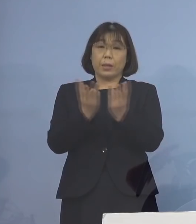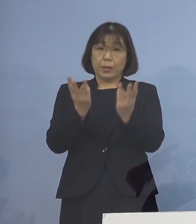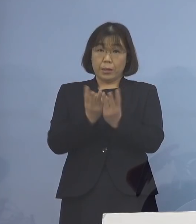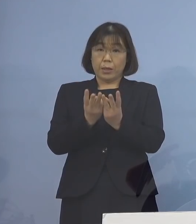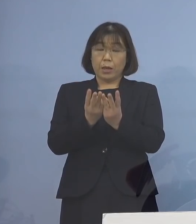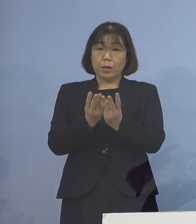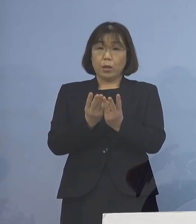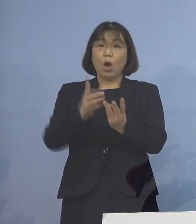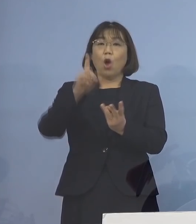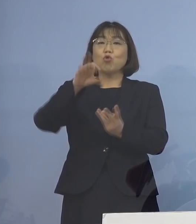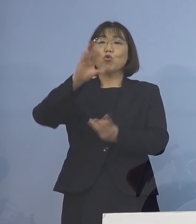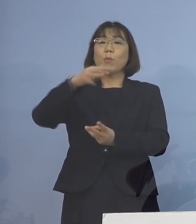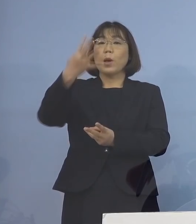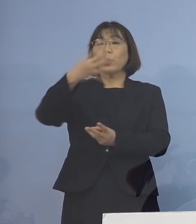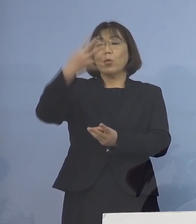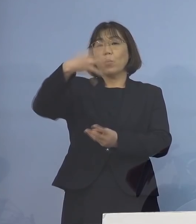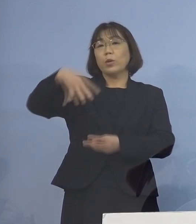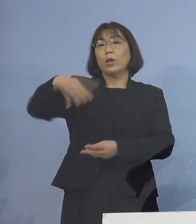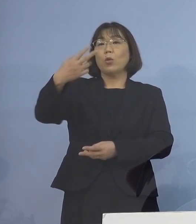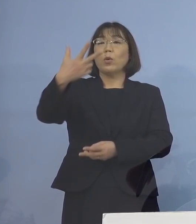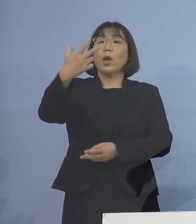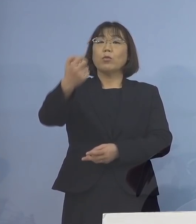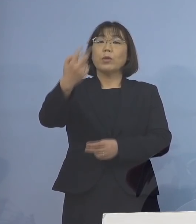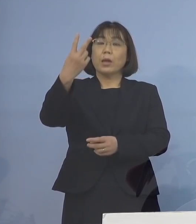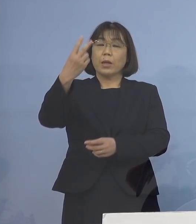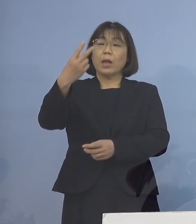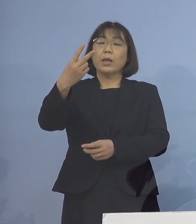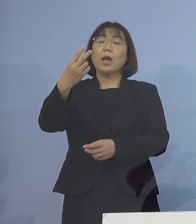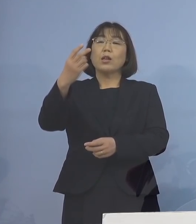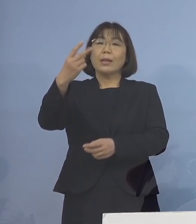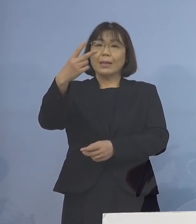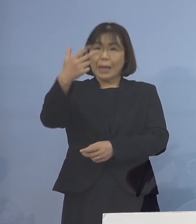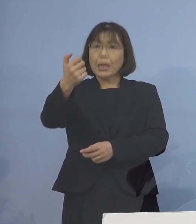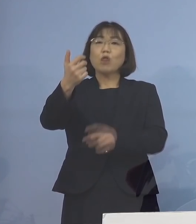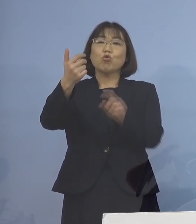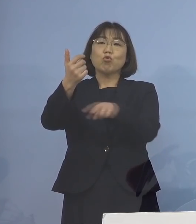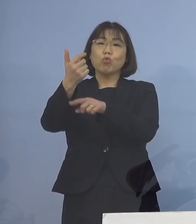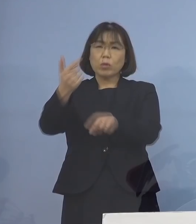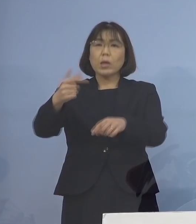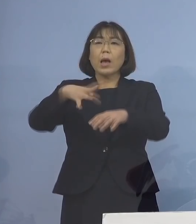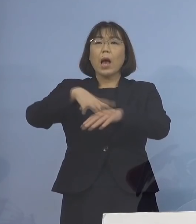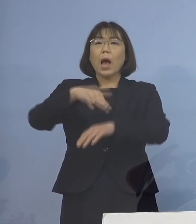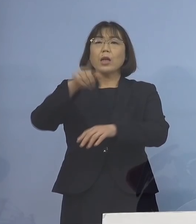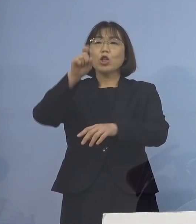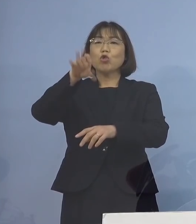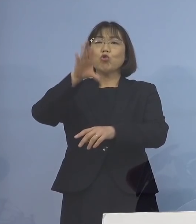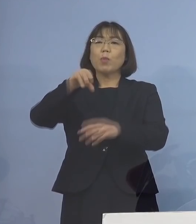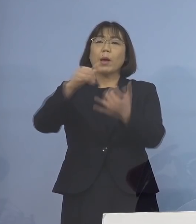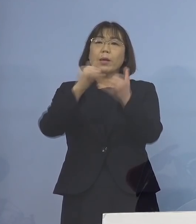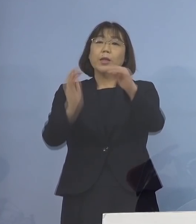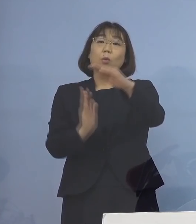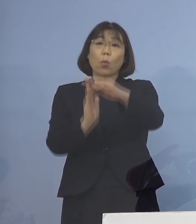104,470人と 初めて10万人を超えることとなり